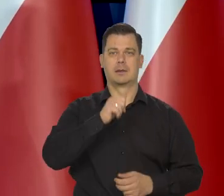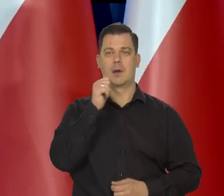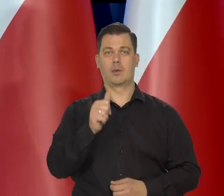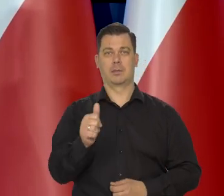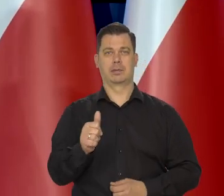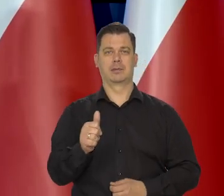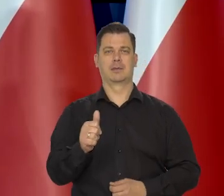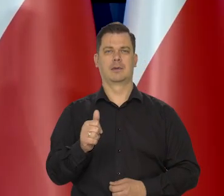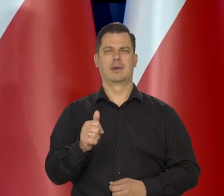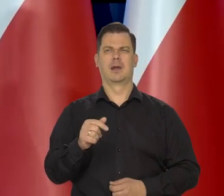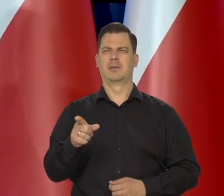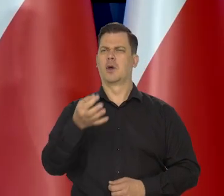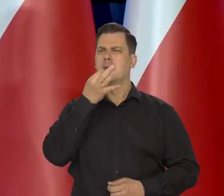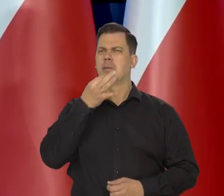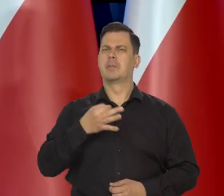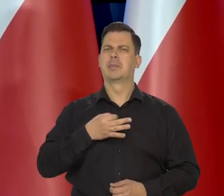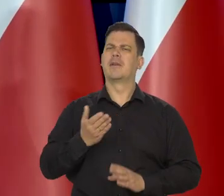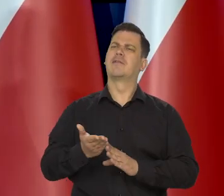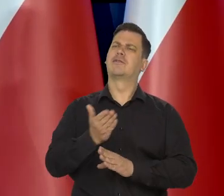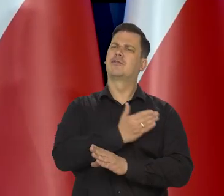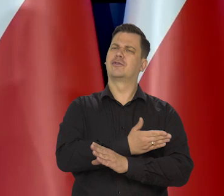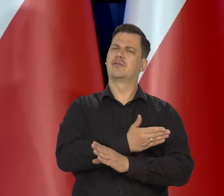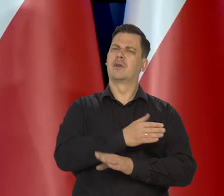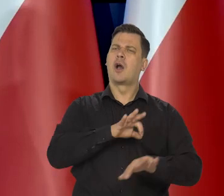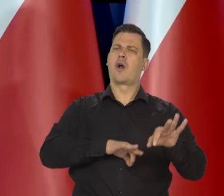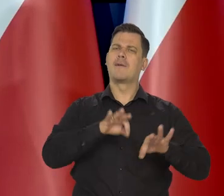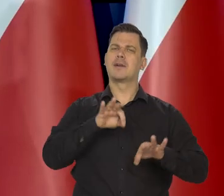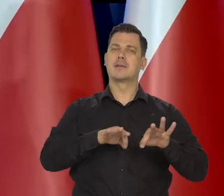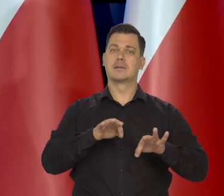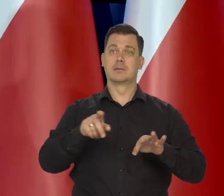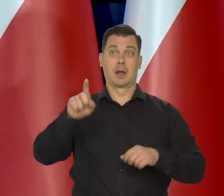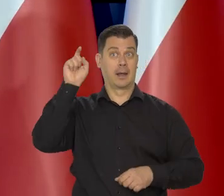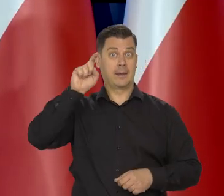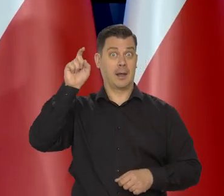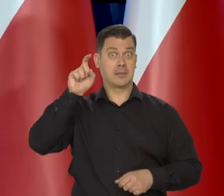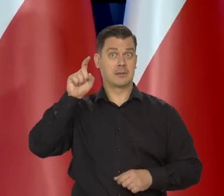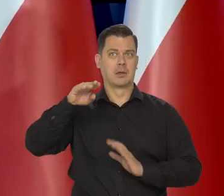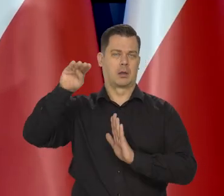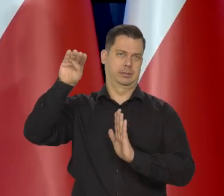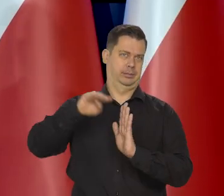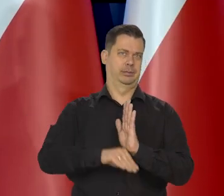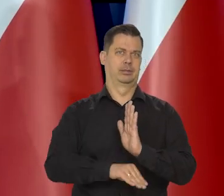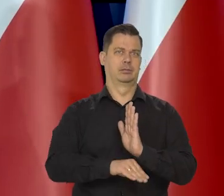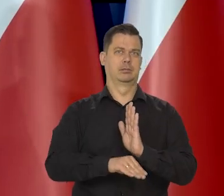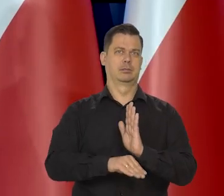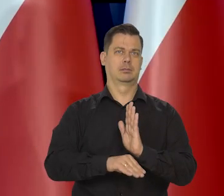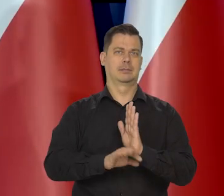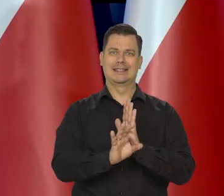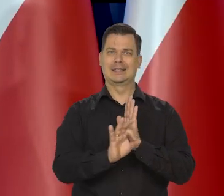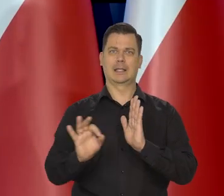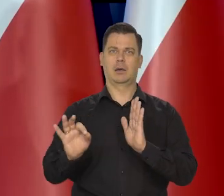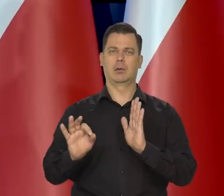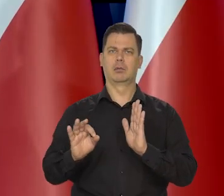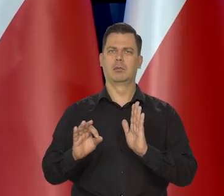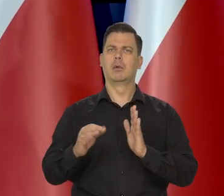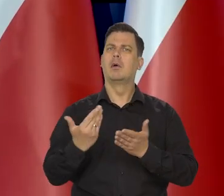Jeszcze jakby pan mnie spytał na poprzedniej konferencji, to się wydawało, że w Niemczech jest nieuchronna recesja. Dlaczego to jest takie ważne?